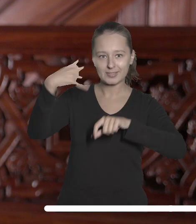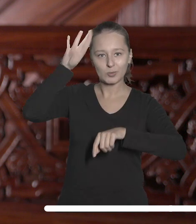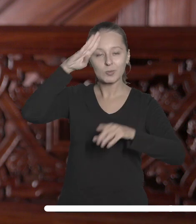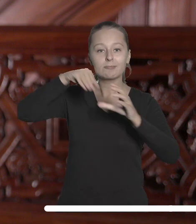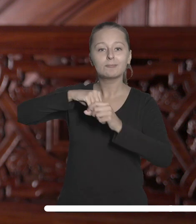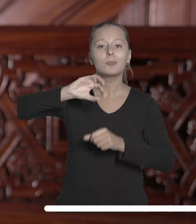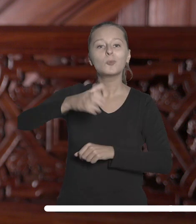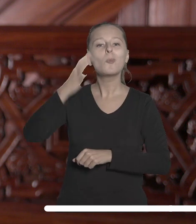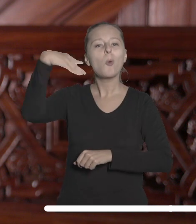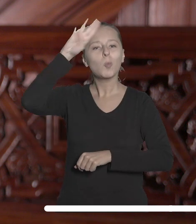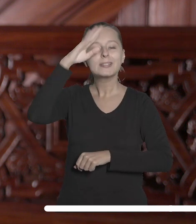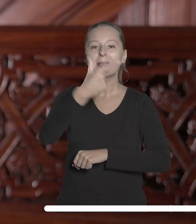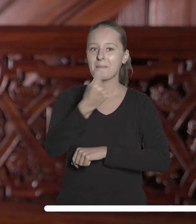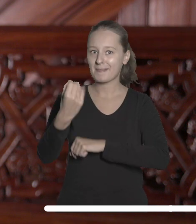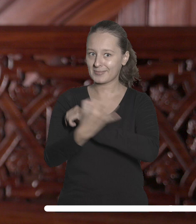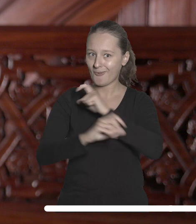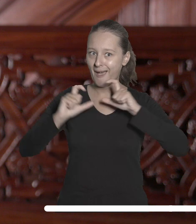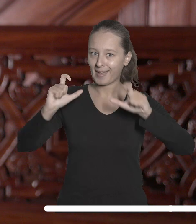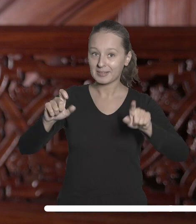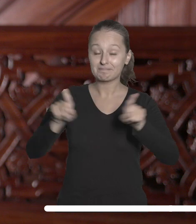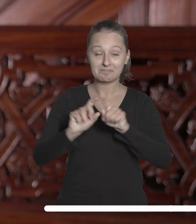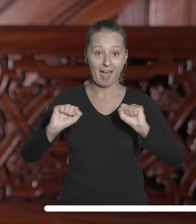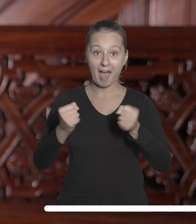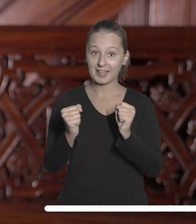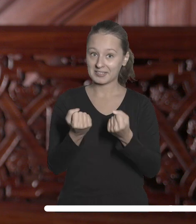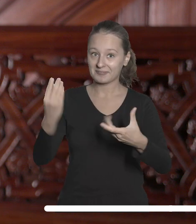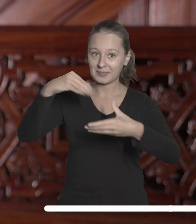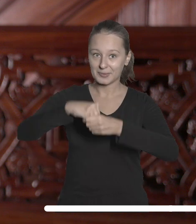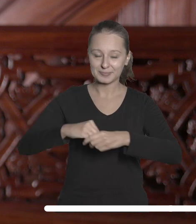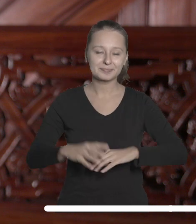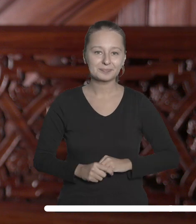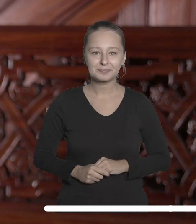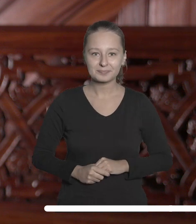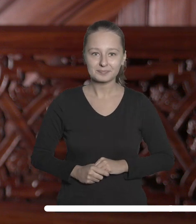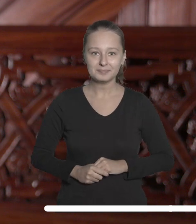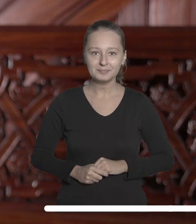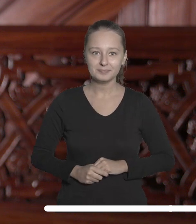ramach Łódzkiego Partnerstwa Akademickiego i do aktywnego włączania się w nie.